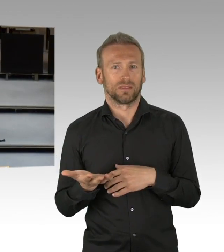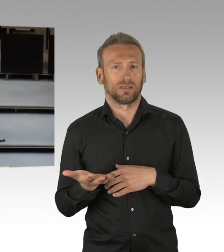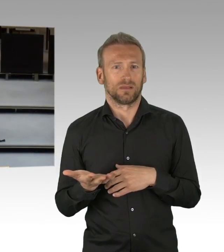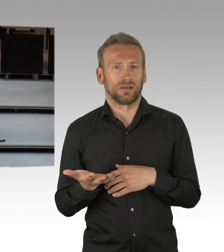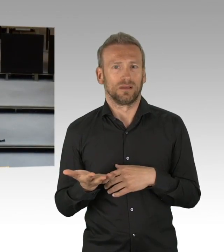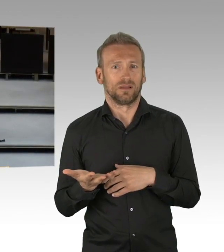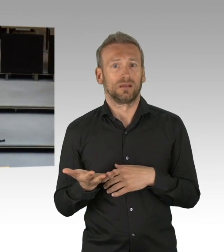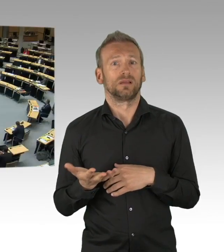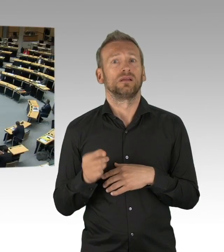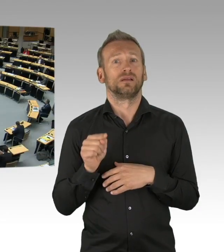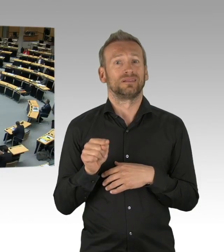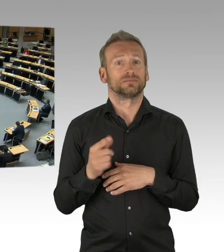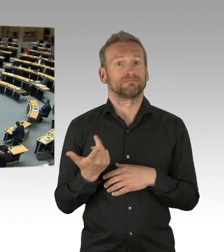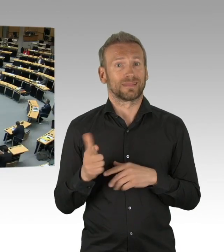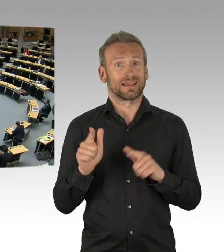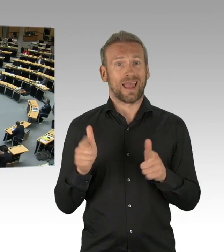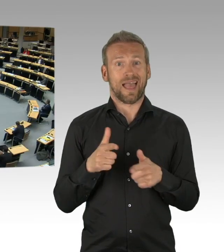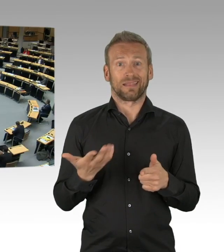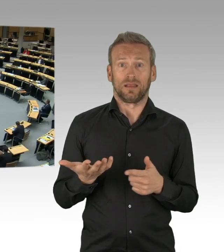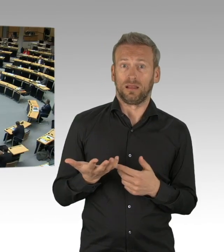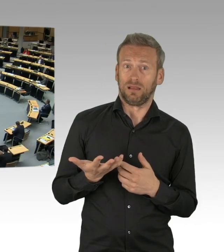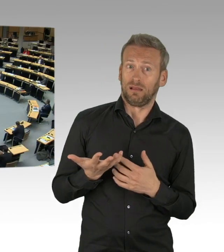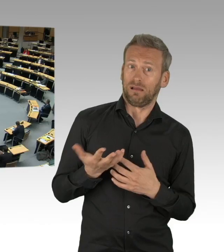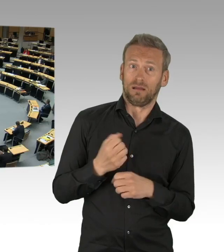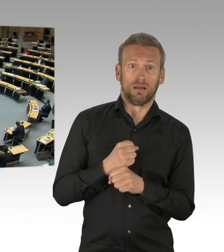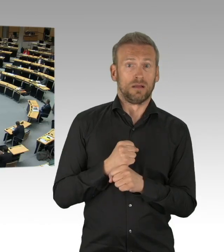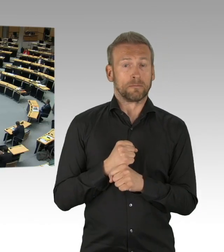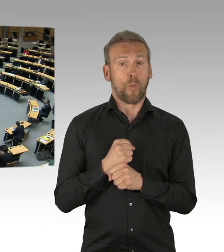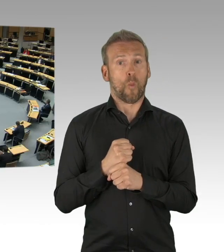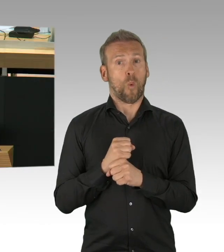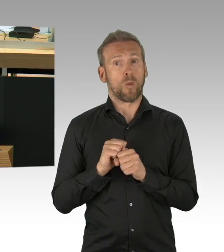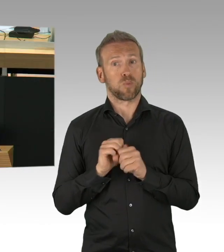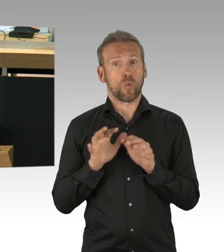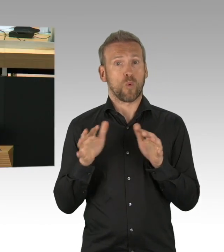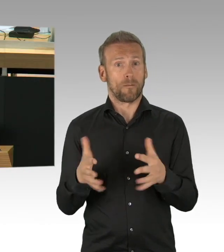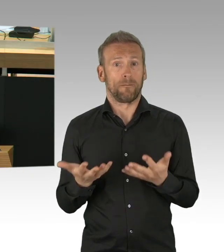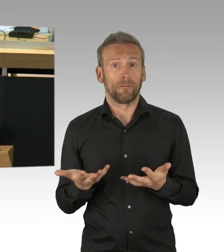(Beifall) Das Virus, meine Damen und Herren, ist nach wie vor aktiv